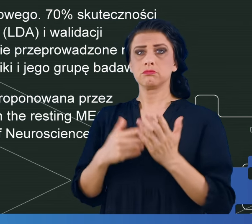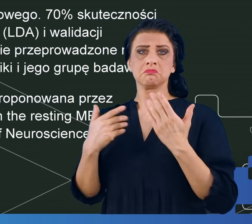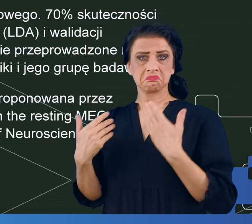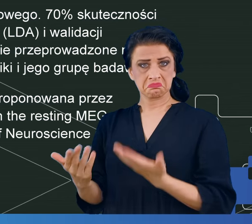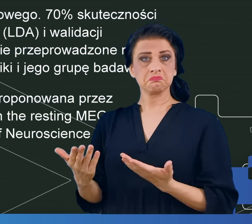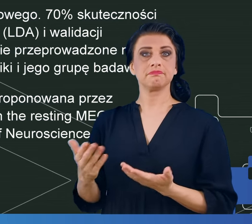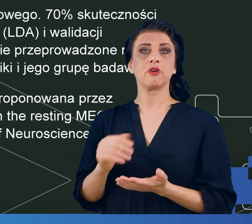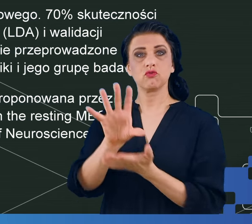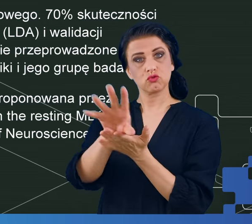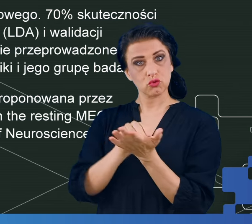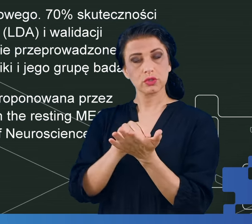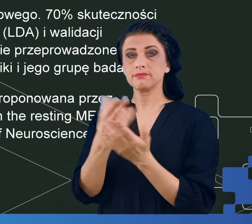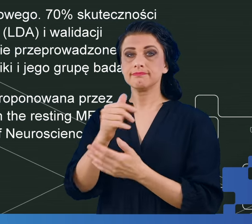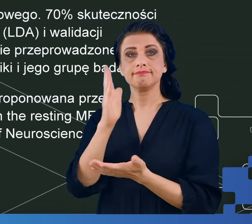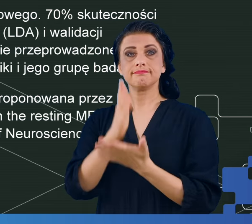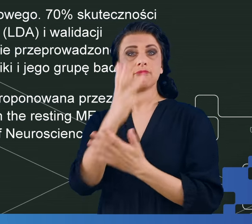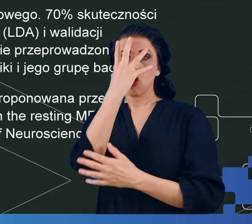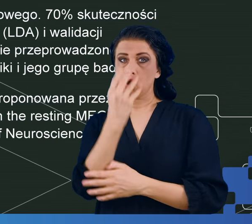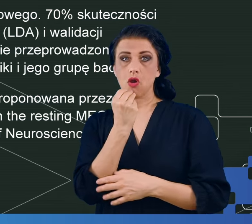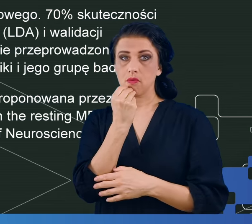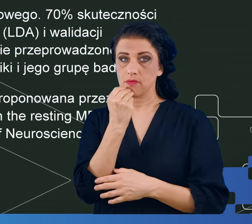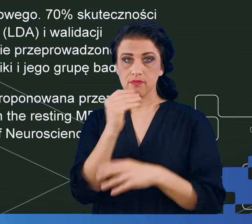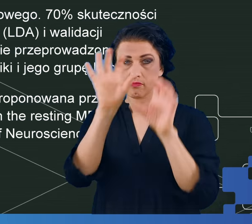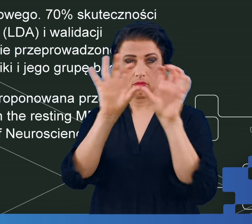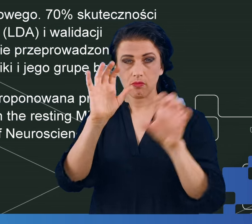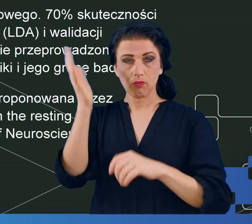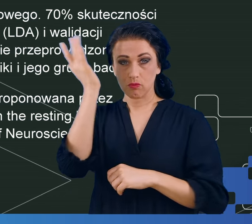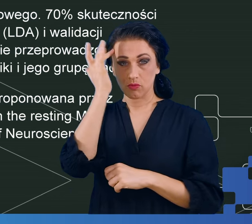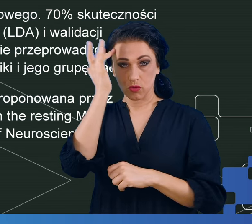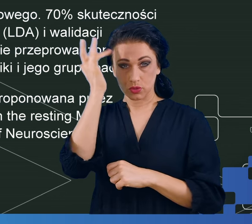nie tylko objawy mgły mózgowej przejawiają się w trudnościach,